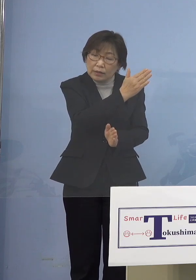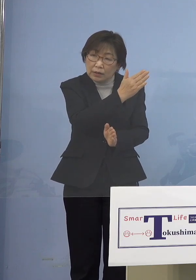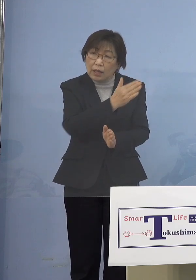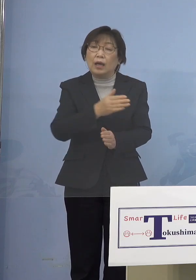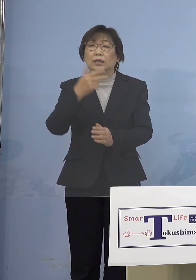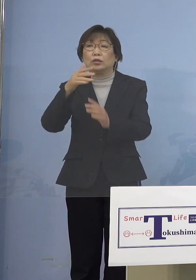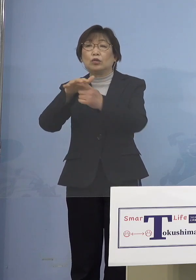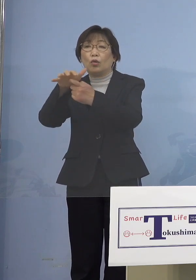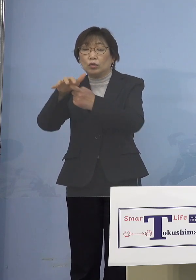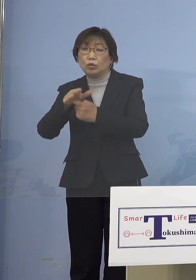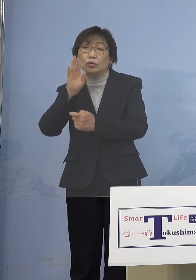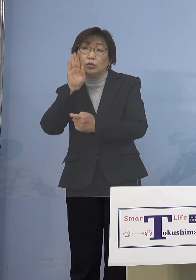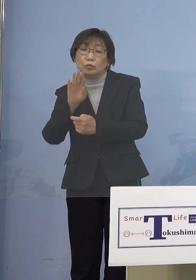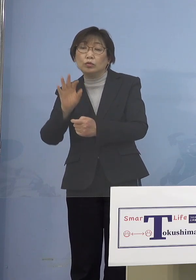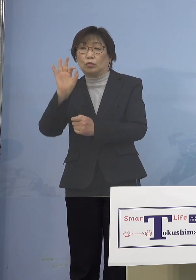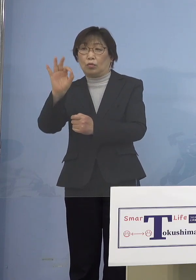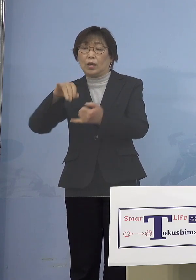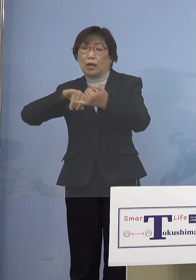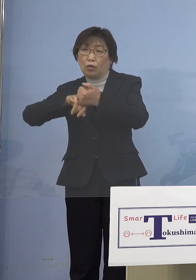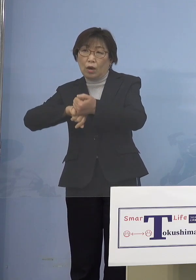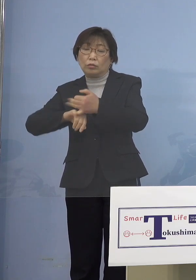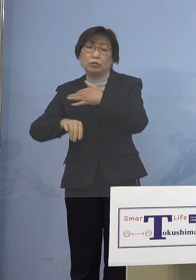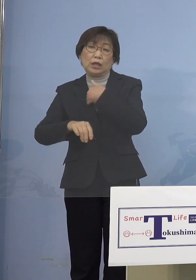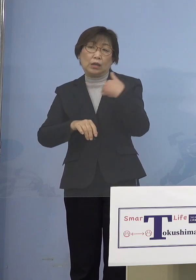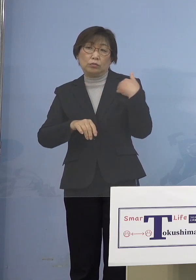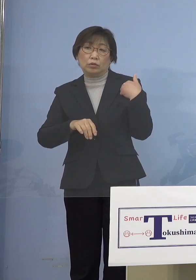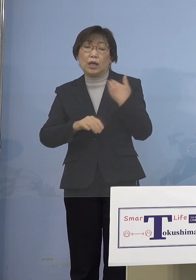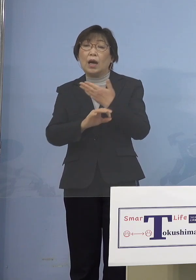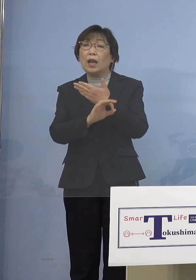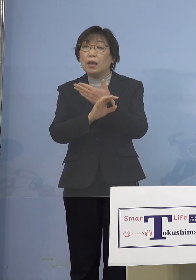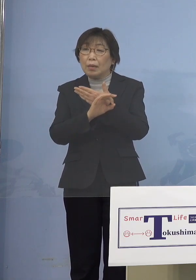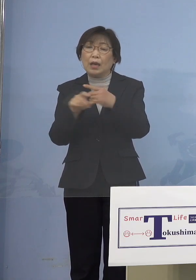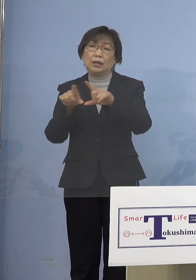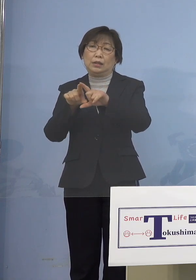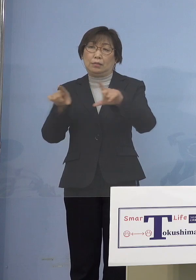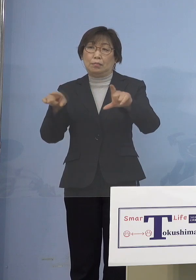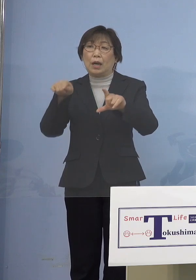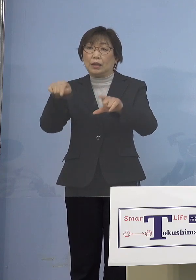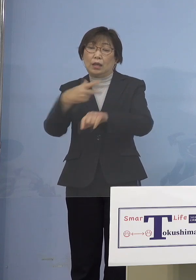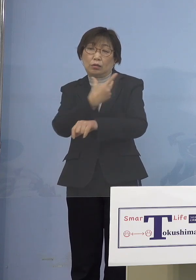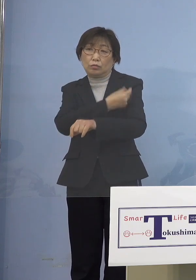予定していた県の分 これを前回実際にやった話ですけれど